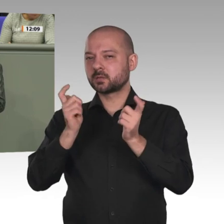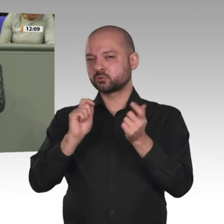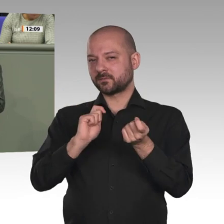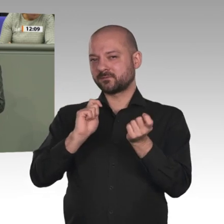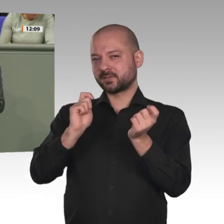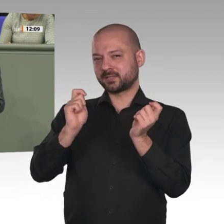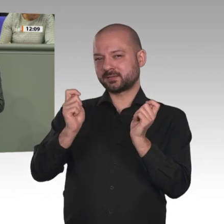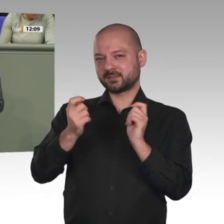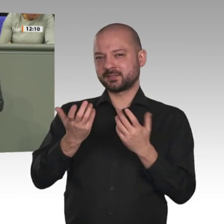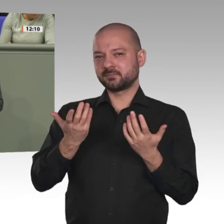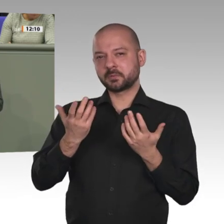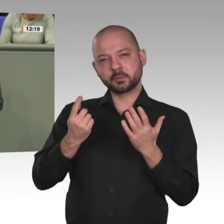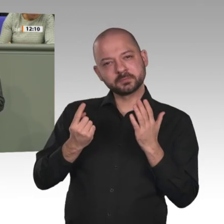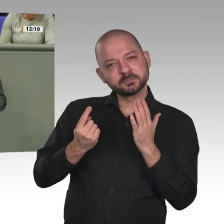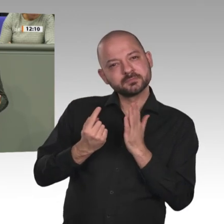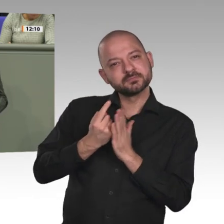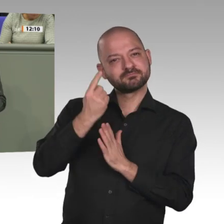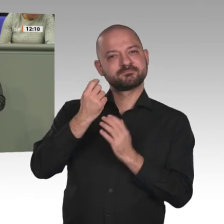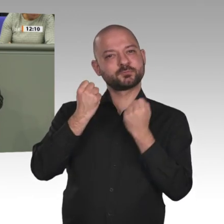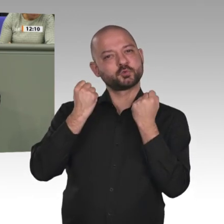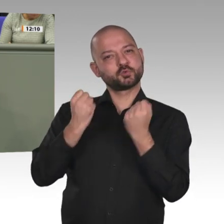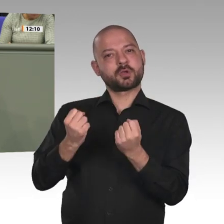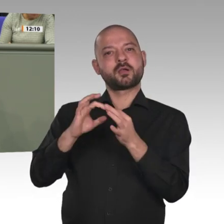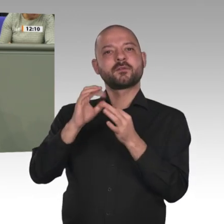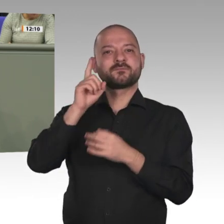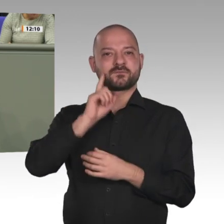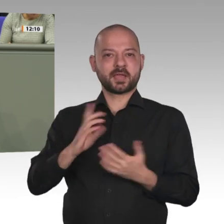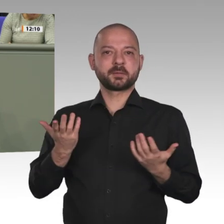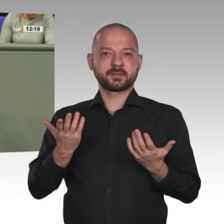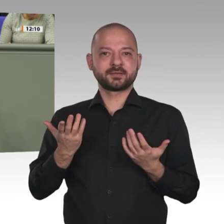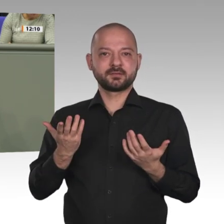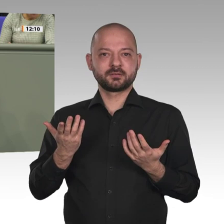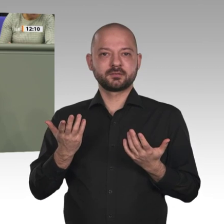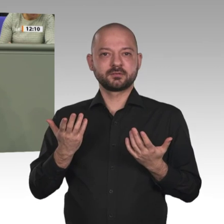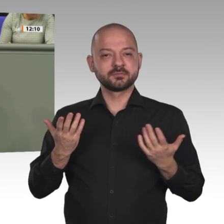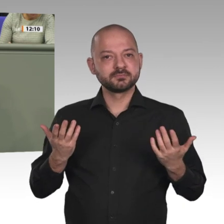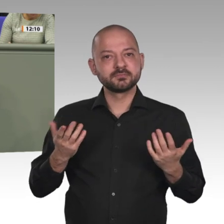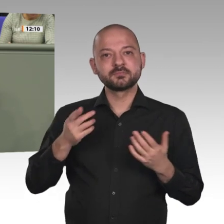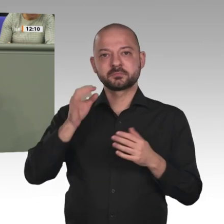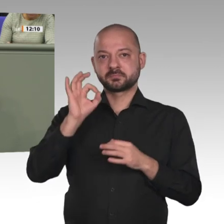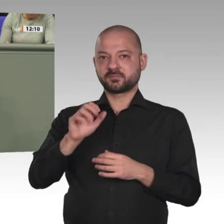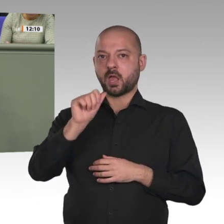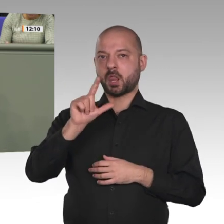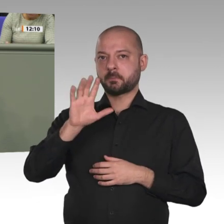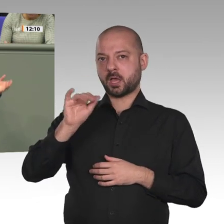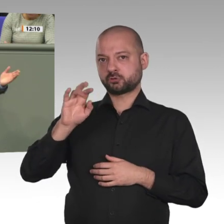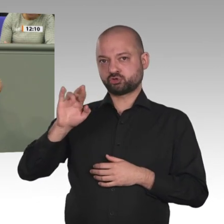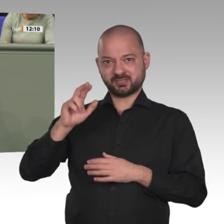Land doch wohl nur wenig zu tun. Aber immerhin, es scheint sich ja was zu bewegen. Was wollen die Anträge nun erreichen?